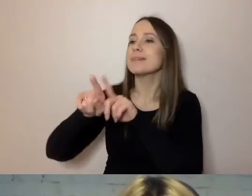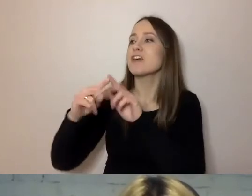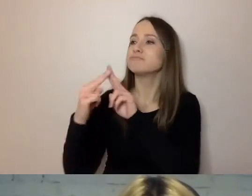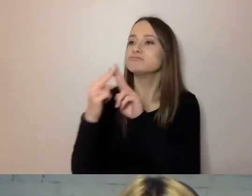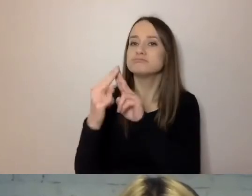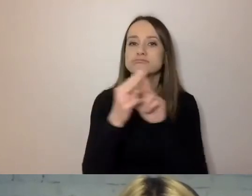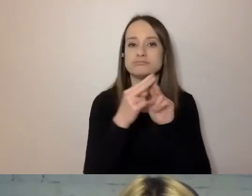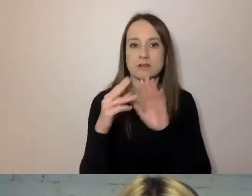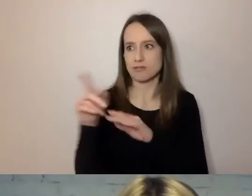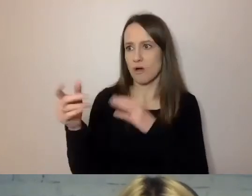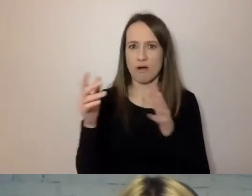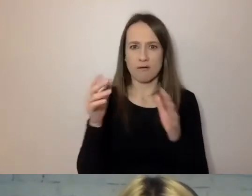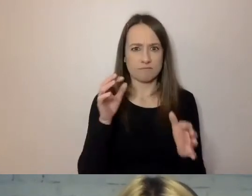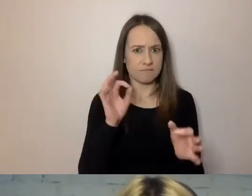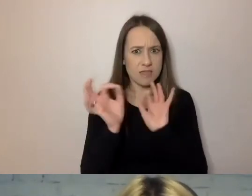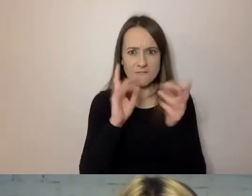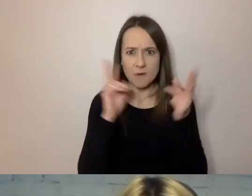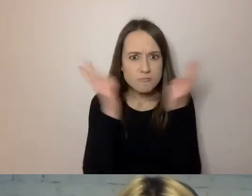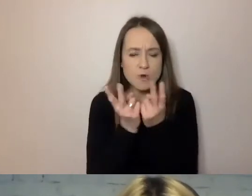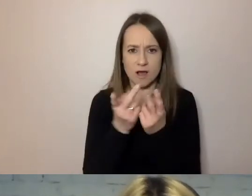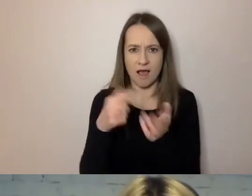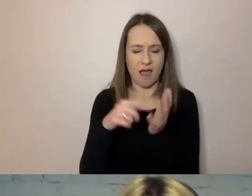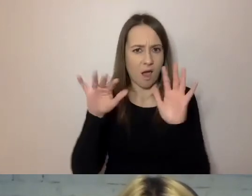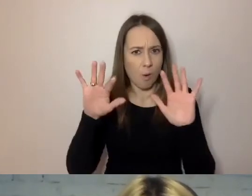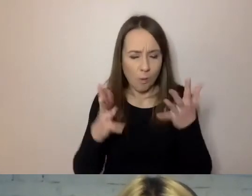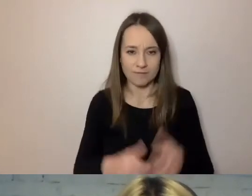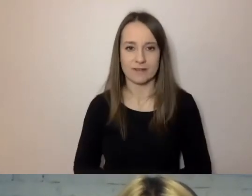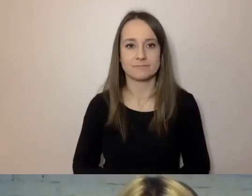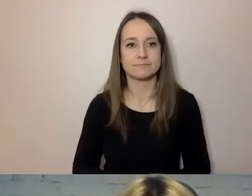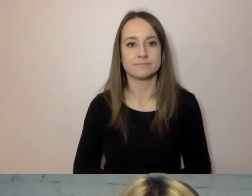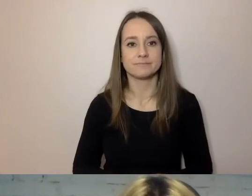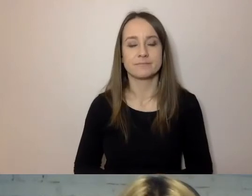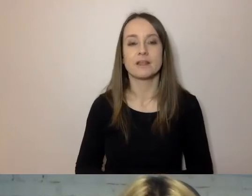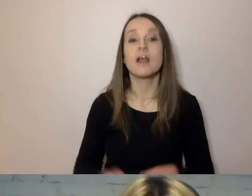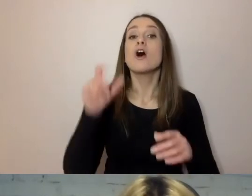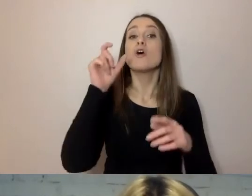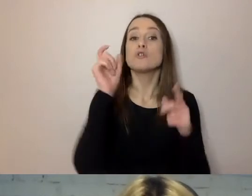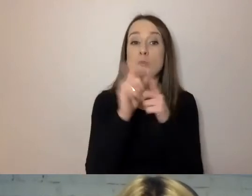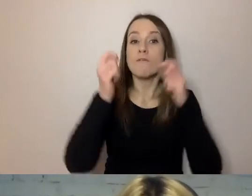a to cały czas ta sama informacja. Unikaj trudnych słów i pokrętnej gramatyki.